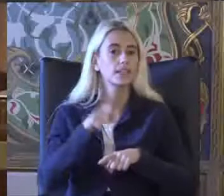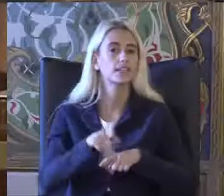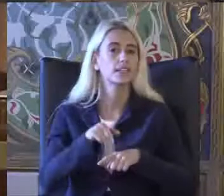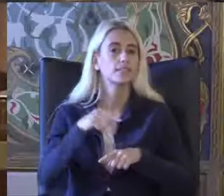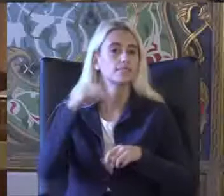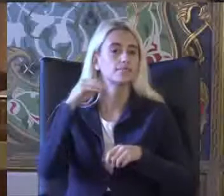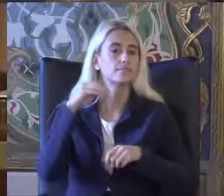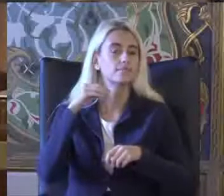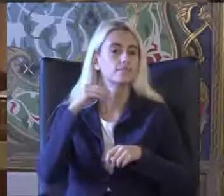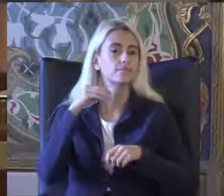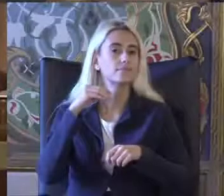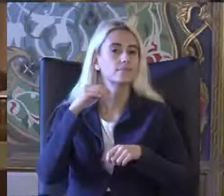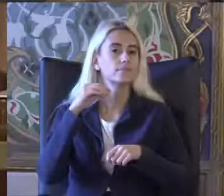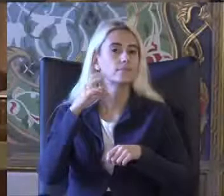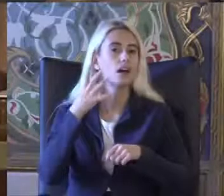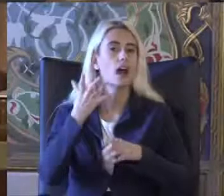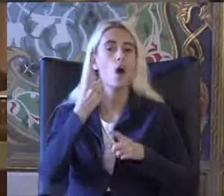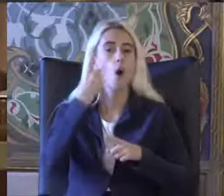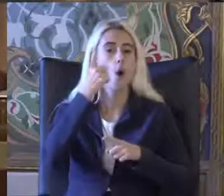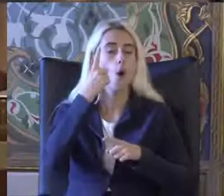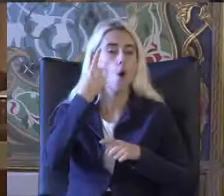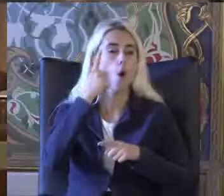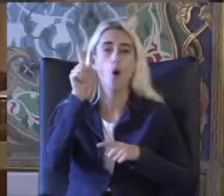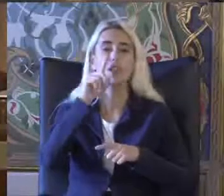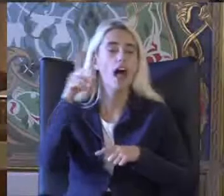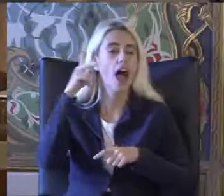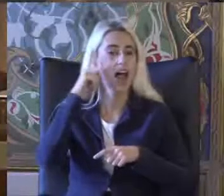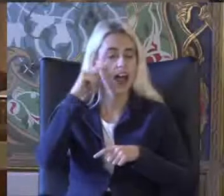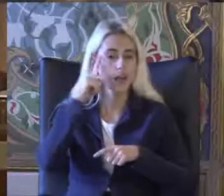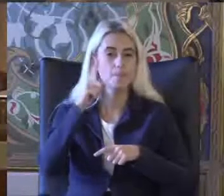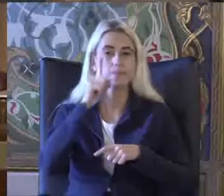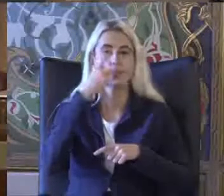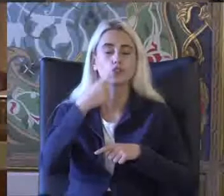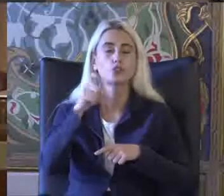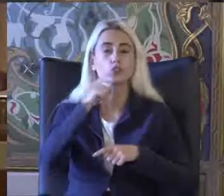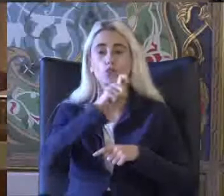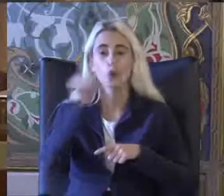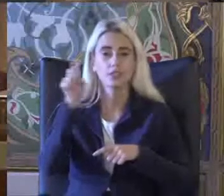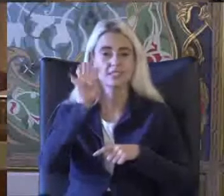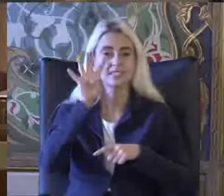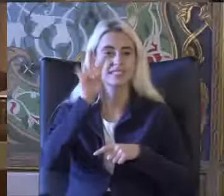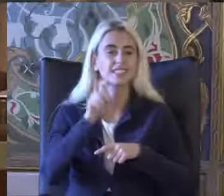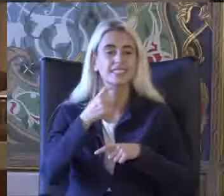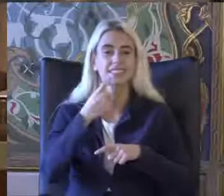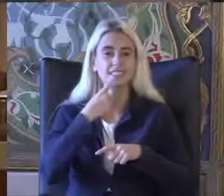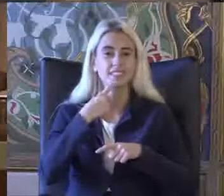10 aralık 1948 yılında imzalanan İnsan Hakları Evrensel beyannamesinde de